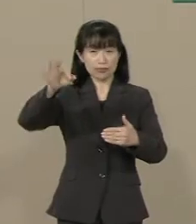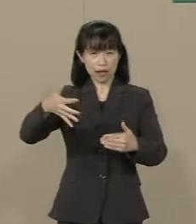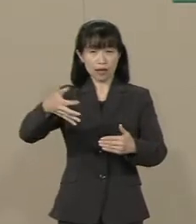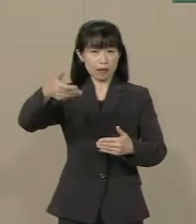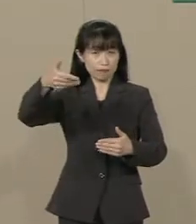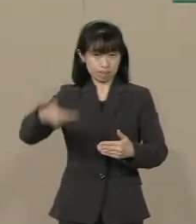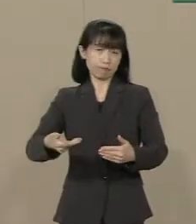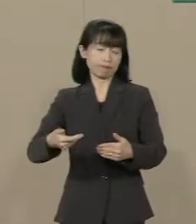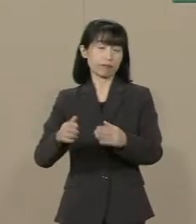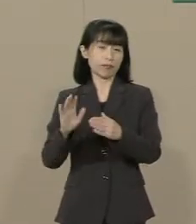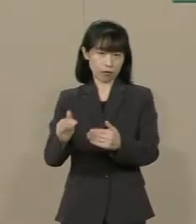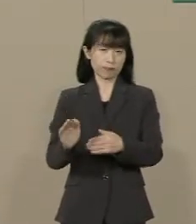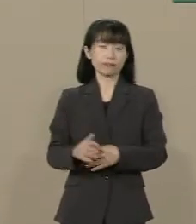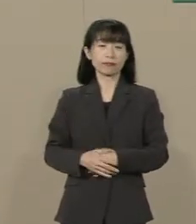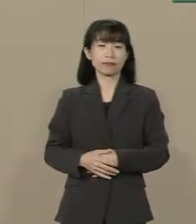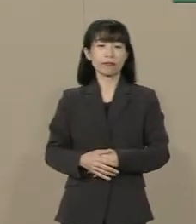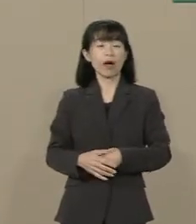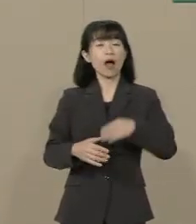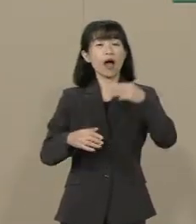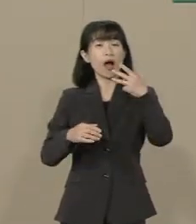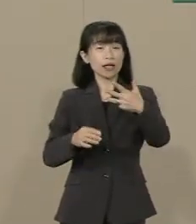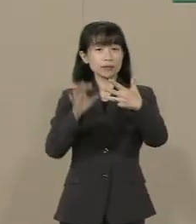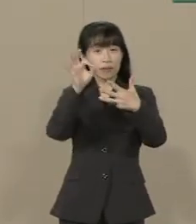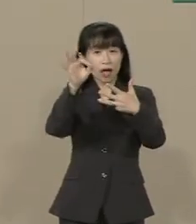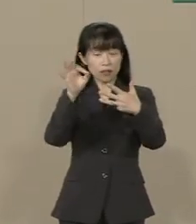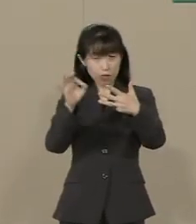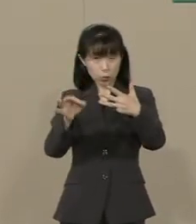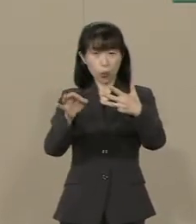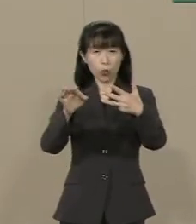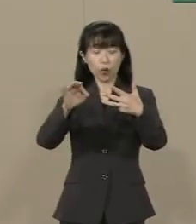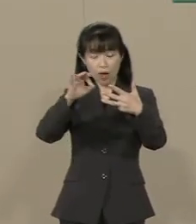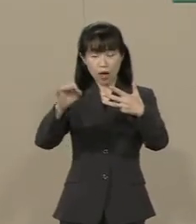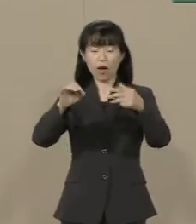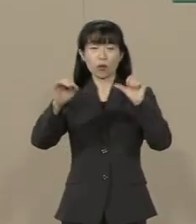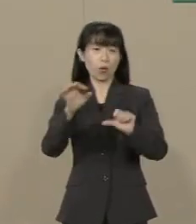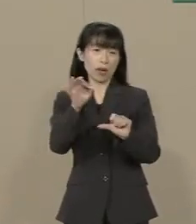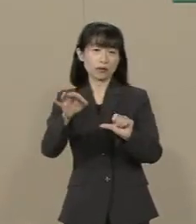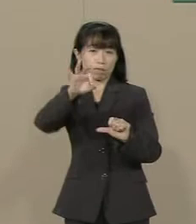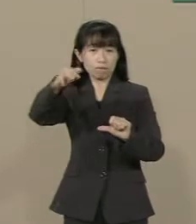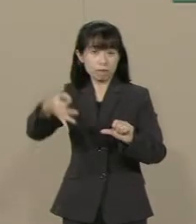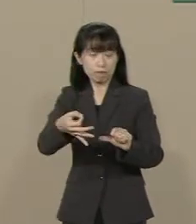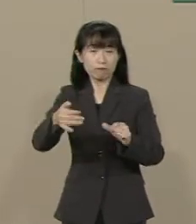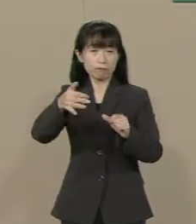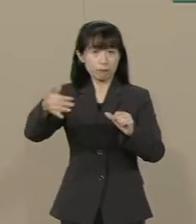まず８％から５％に 消費税を下げてまいります